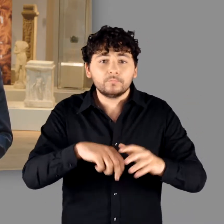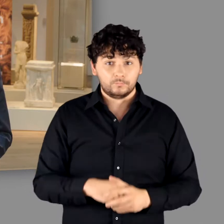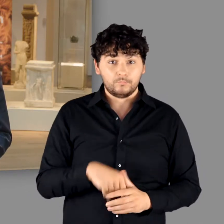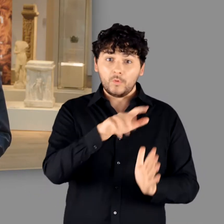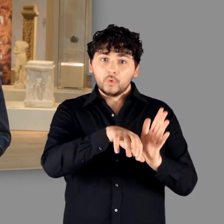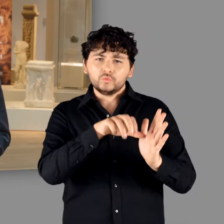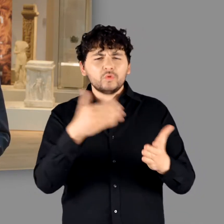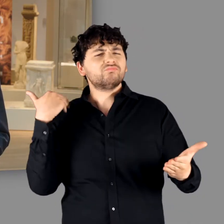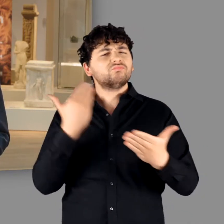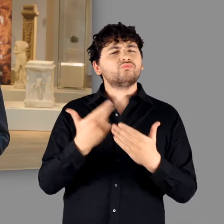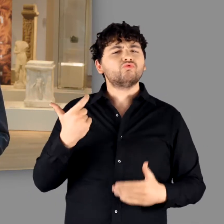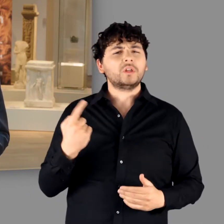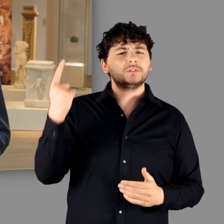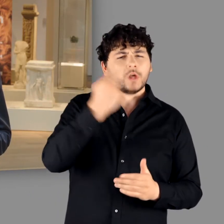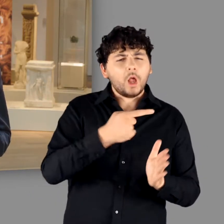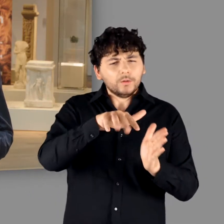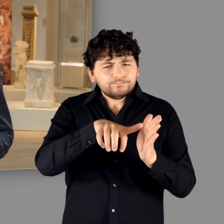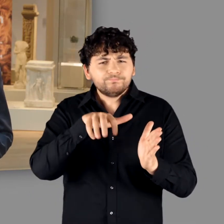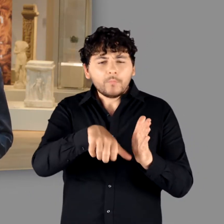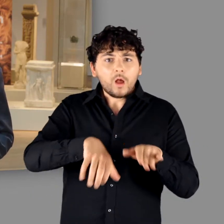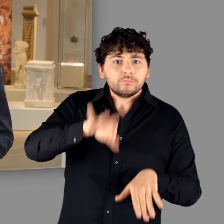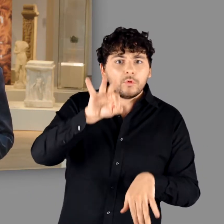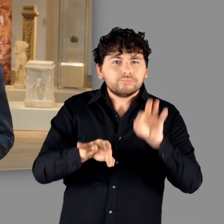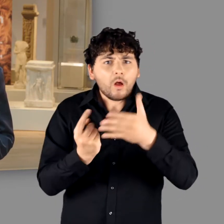hat in den vergangenen 20 Jahren dank umfangreicher Ausgrabungen,